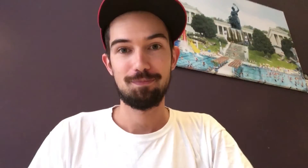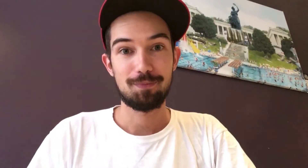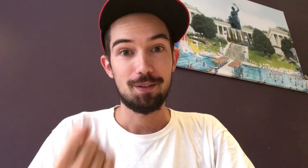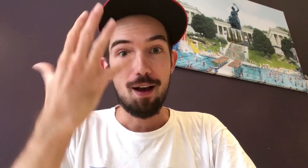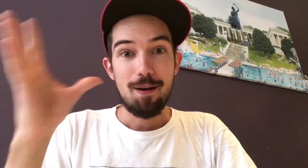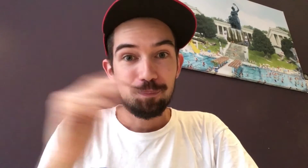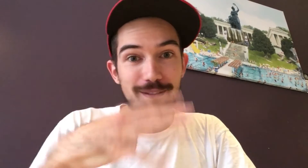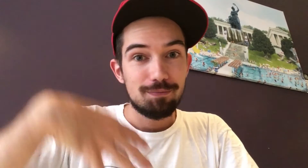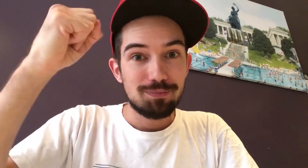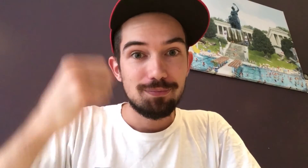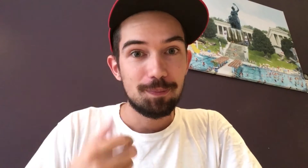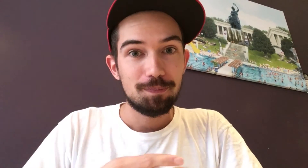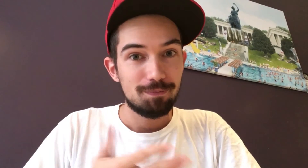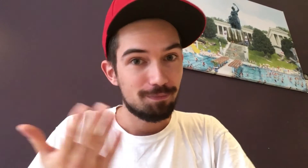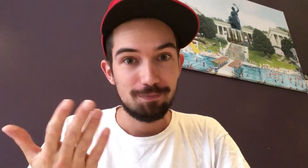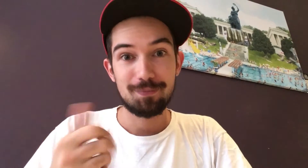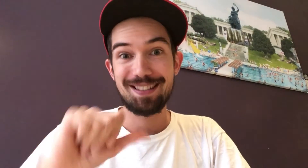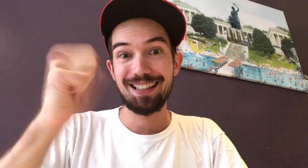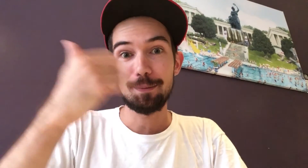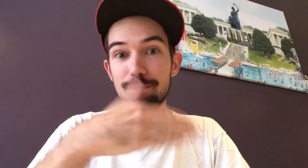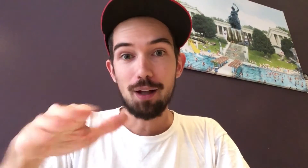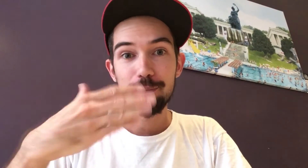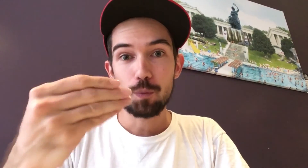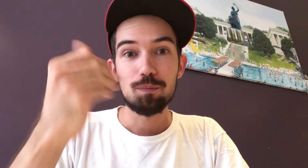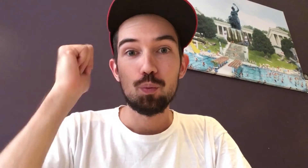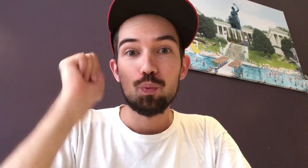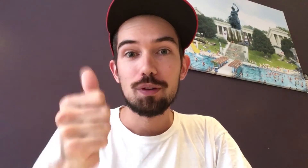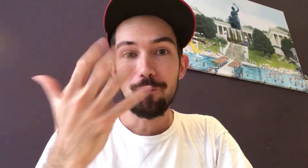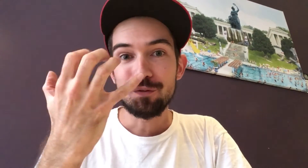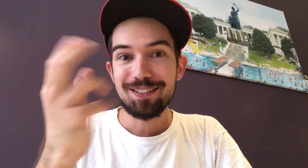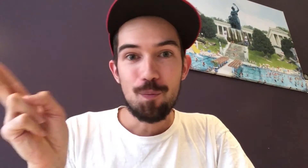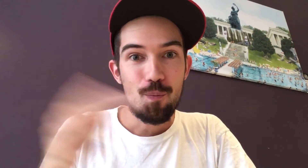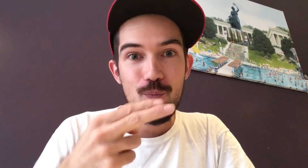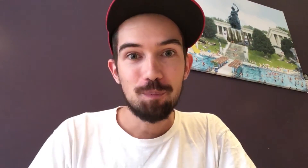Natürlich gibt es auch etwas zu gewinnen! Der 1. Platz bekommt 150 Euro.